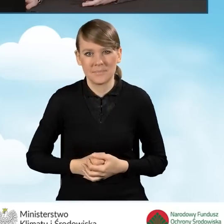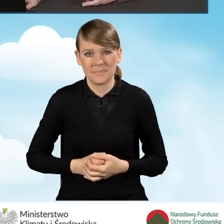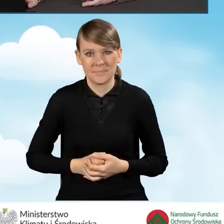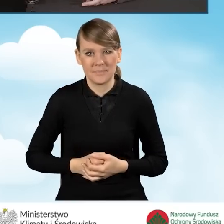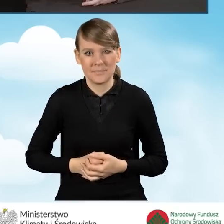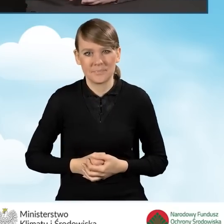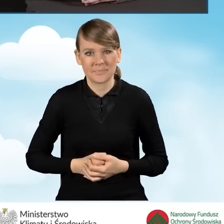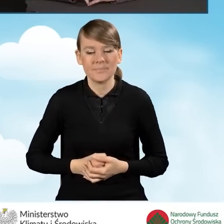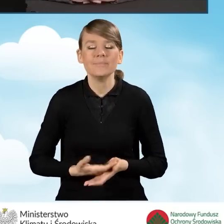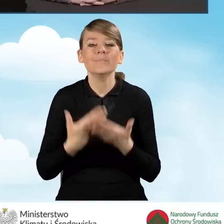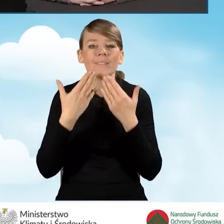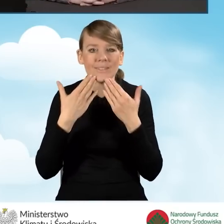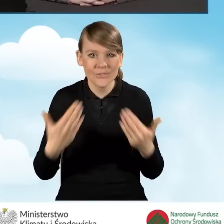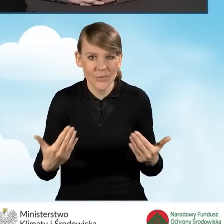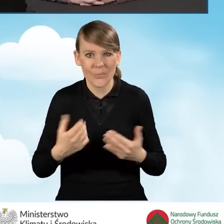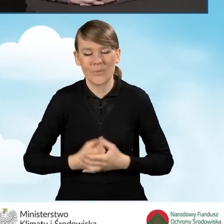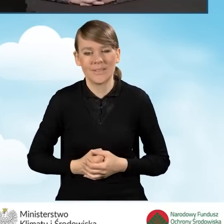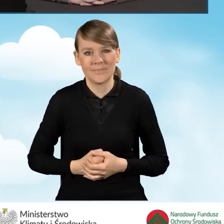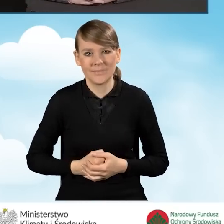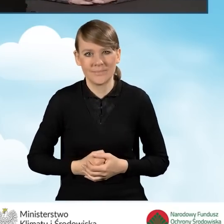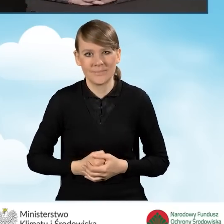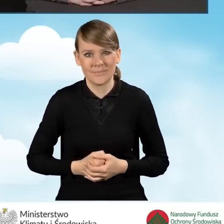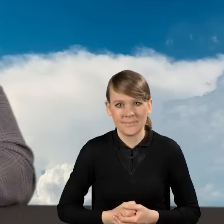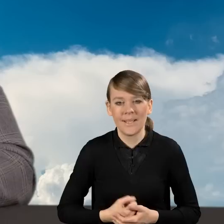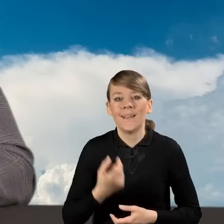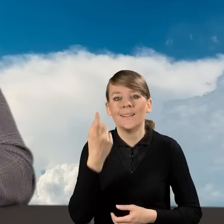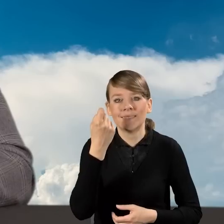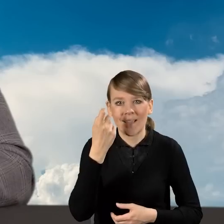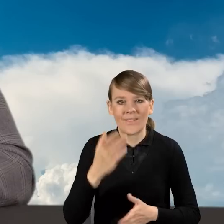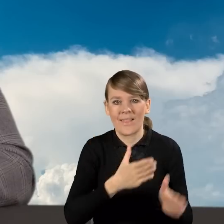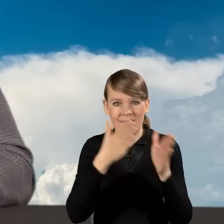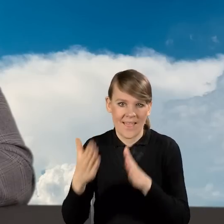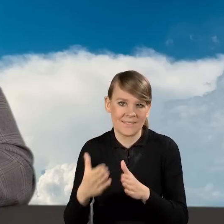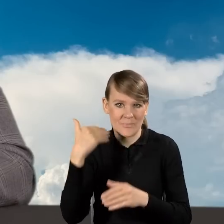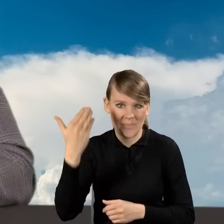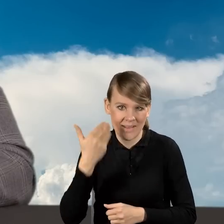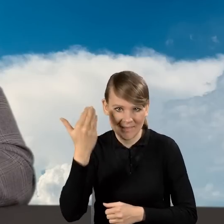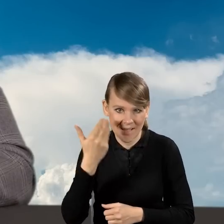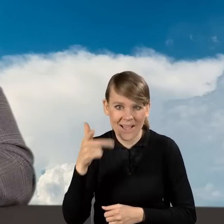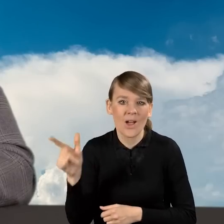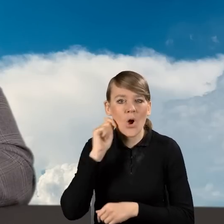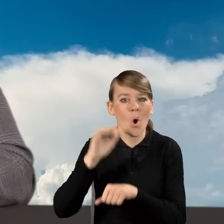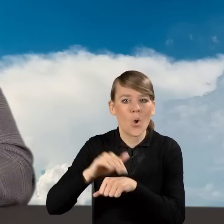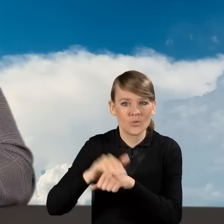Dziękuję Państwu za uwagę. Za chwilę następna prezentacja, w której koleżanka omówi